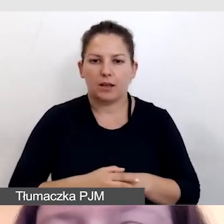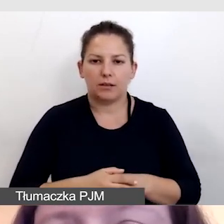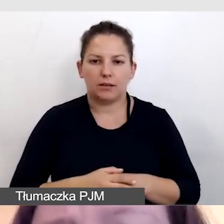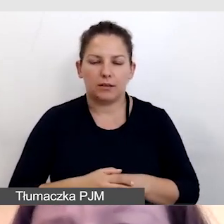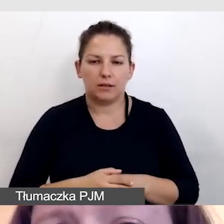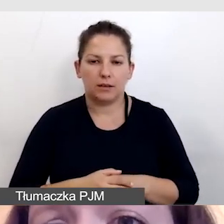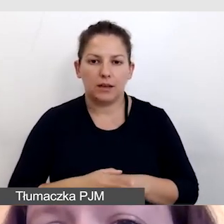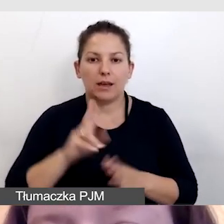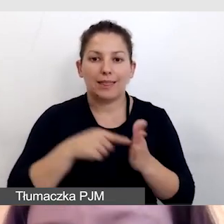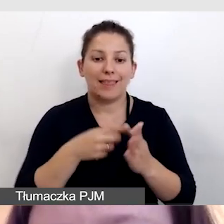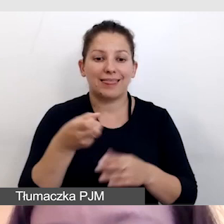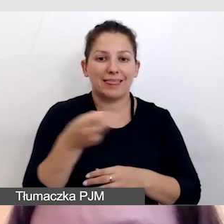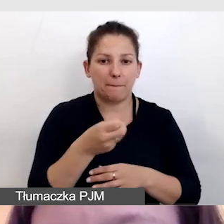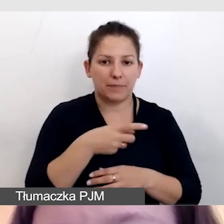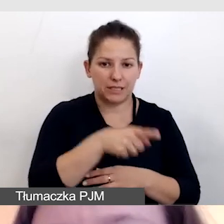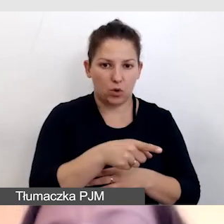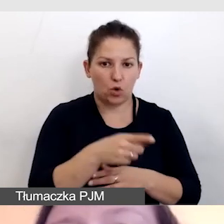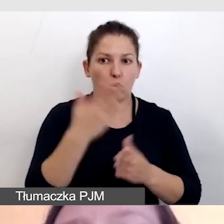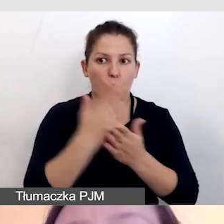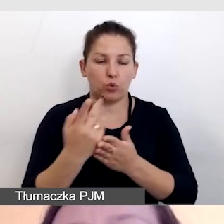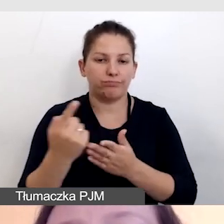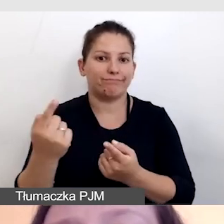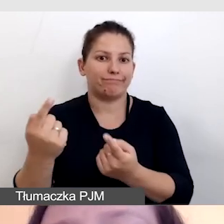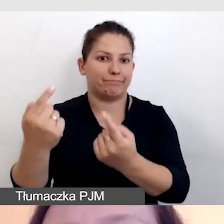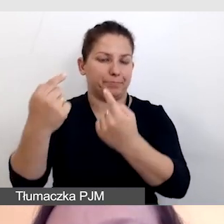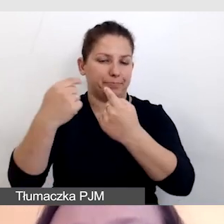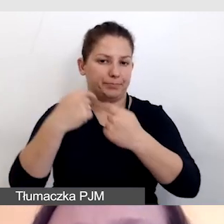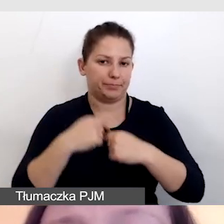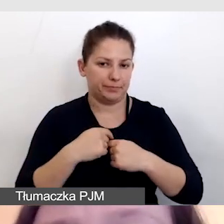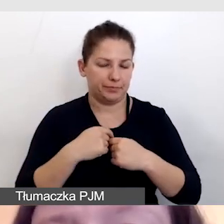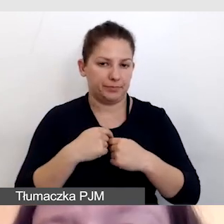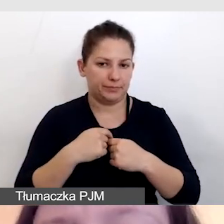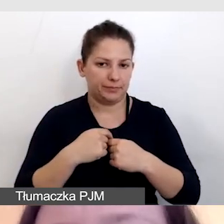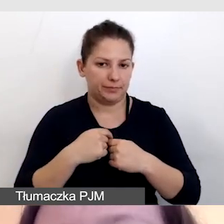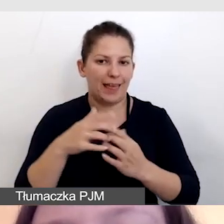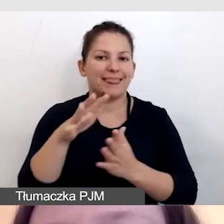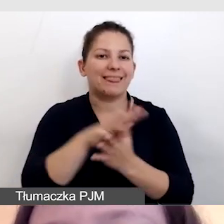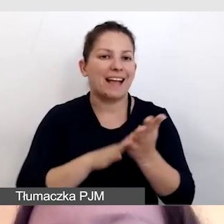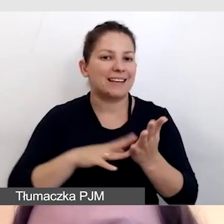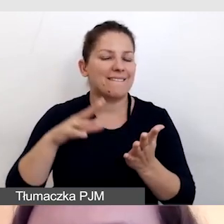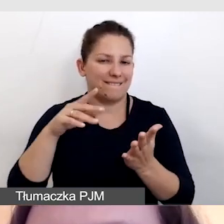że kiedy tekst wypowiedzi dotrze już do respeakera,